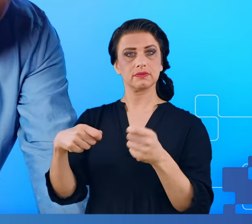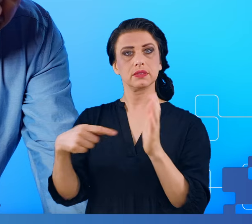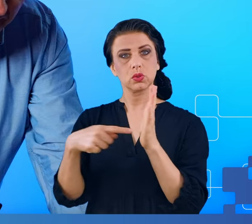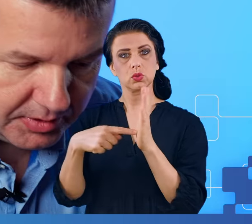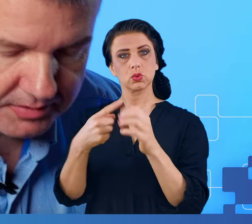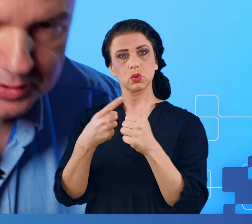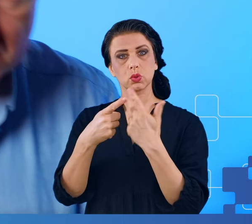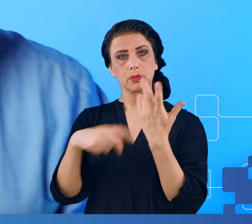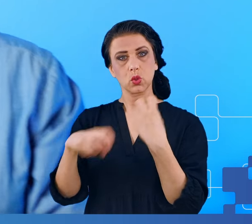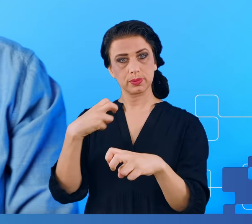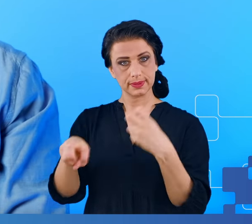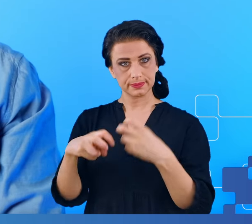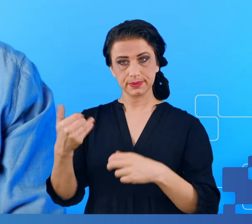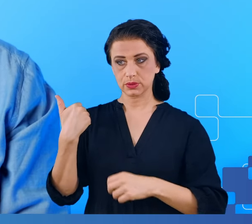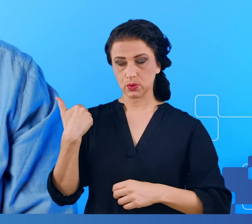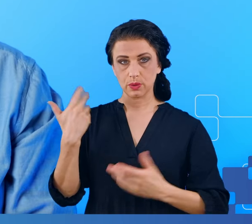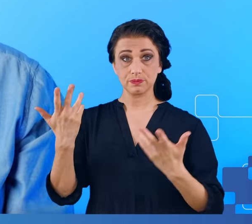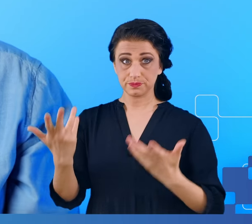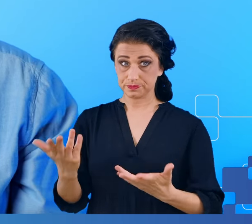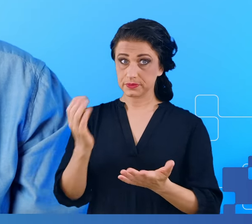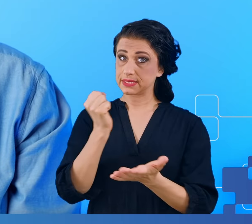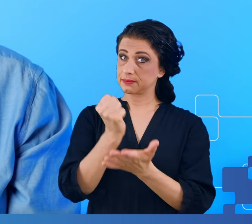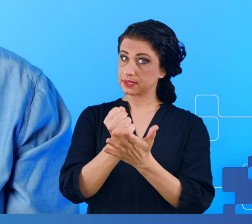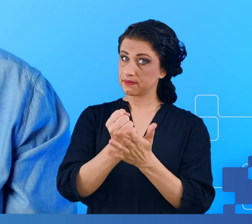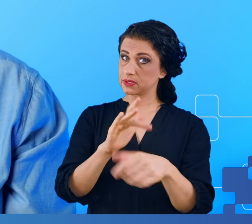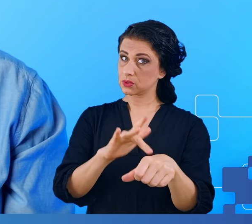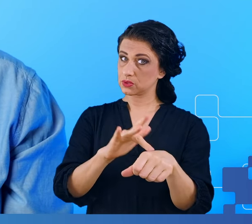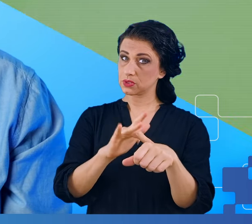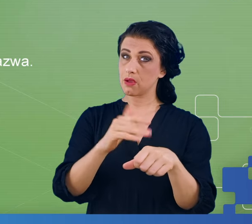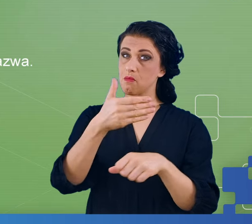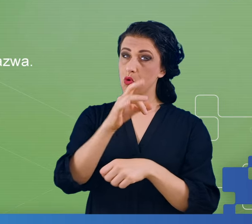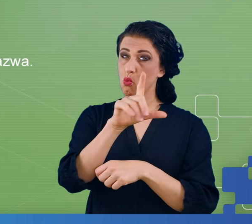Ponieważ sprawa dotyczyła mgły mózgowej, wytypowaliśmy